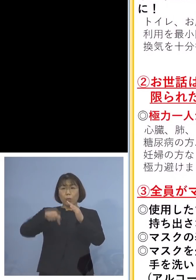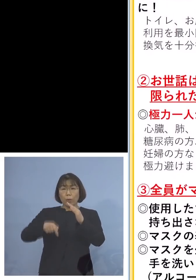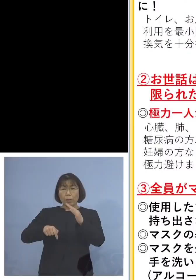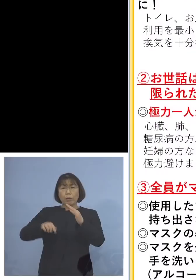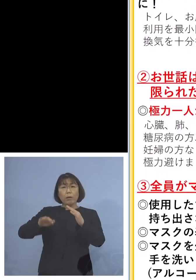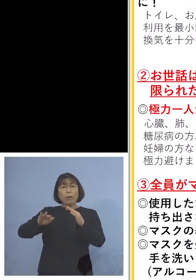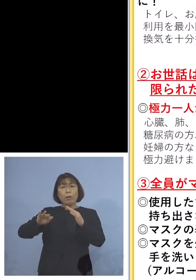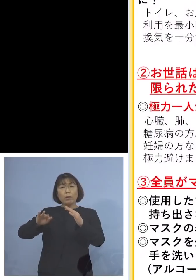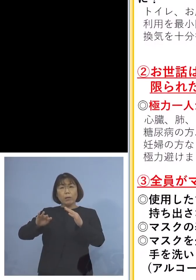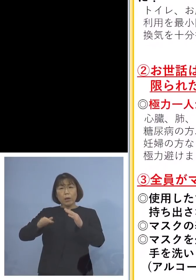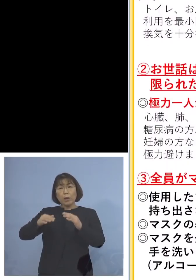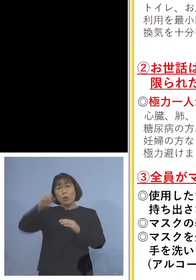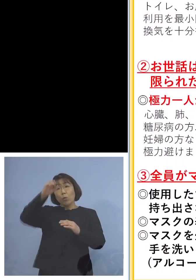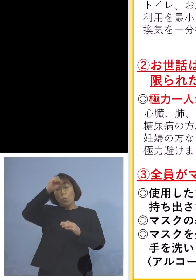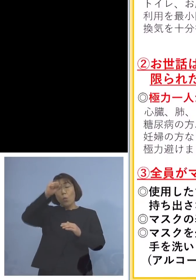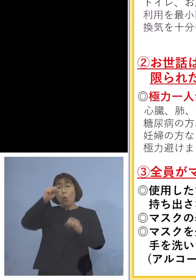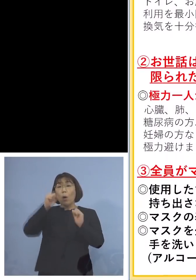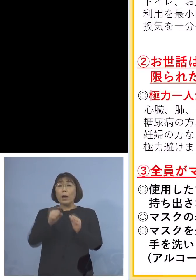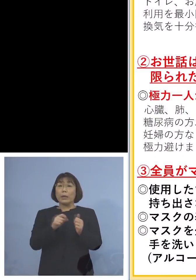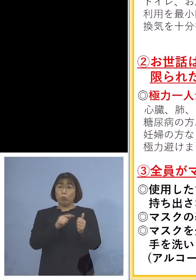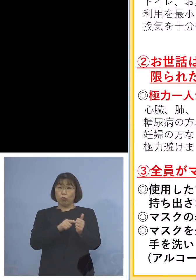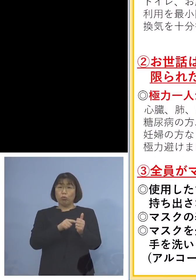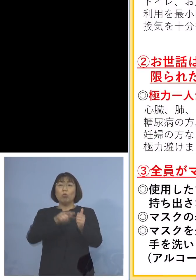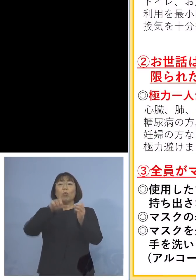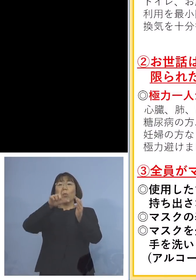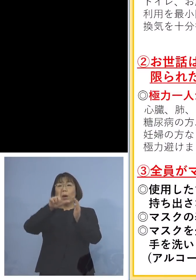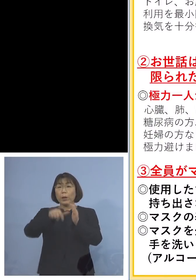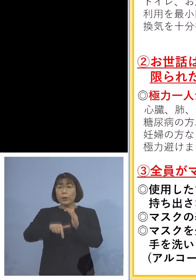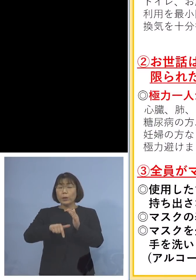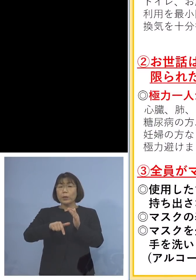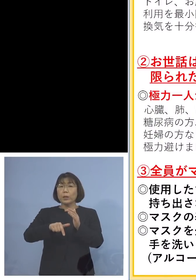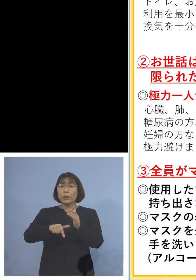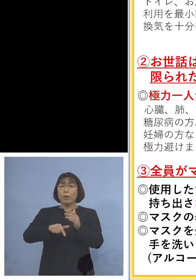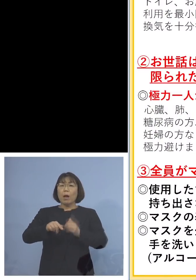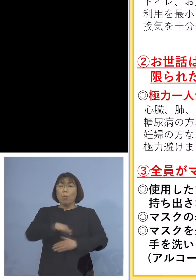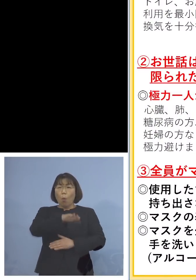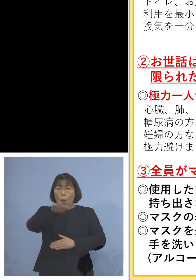有症状者がある場合 この場合には全員がマスクを